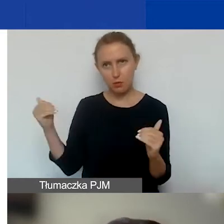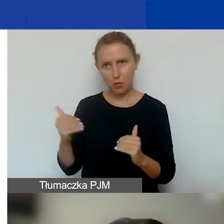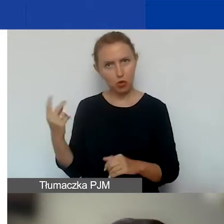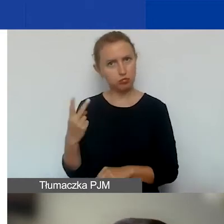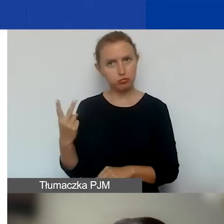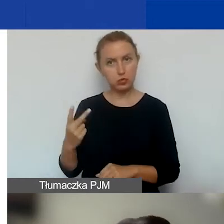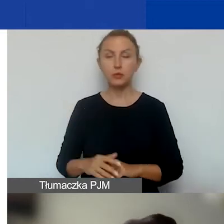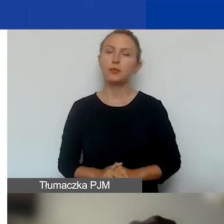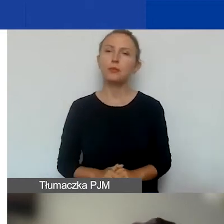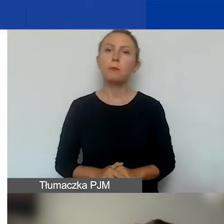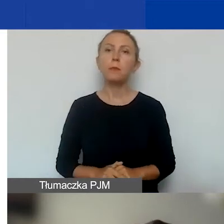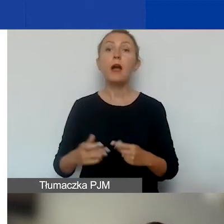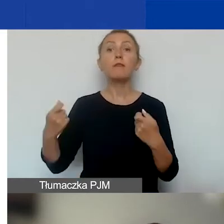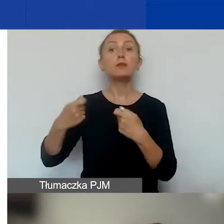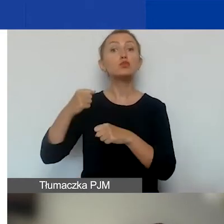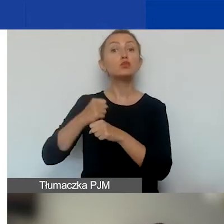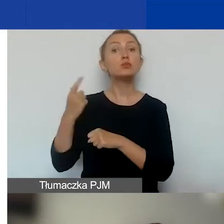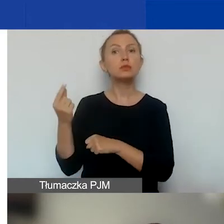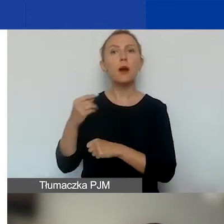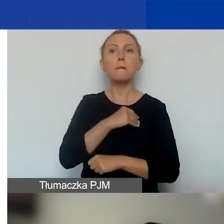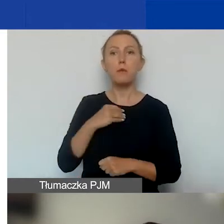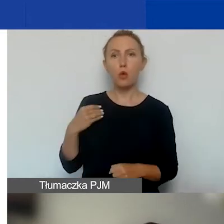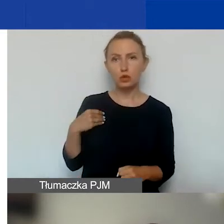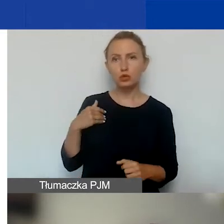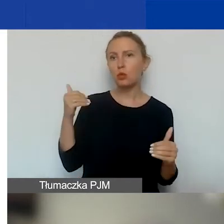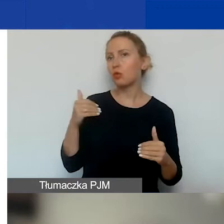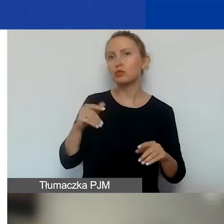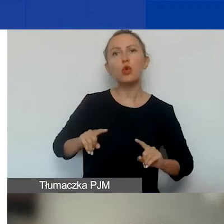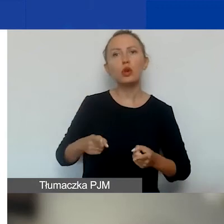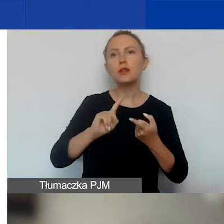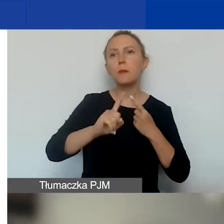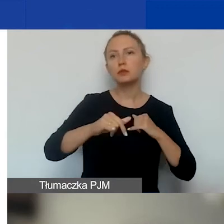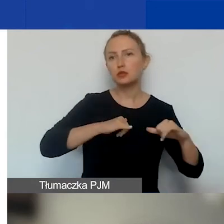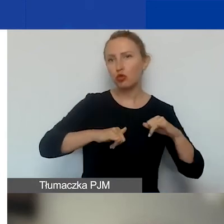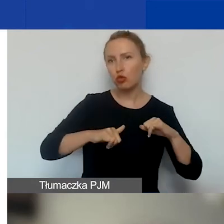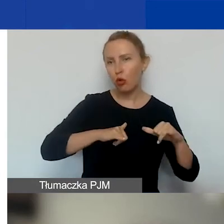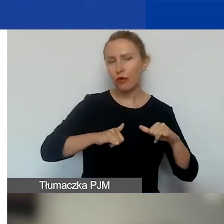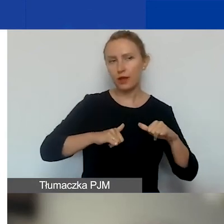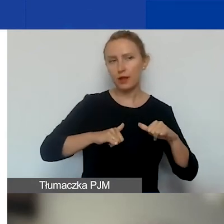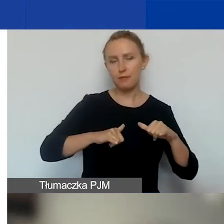Jeśli chodzi o partnerów pochodzących z Polski, to mogą to być organizacje pozarządowe,